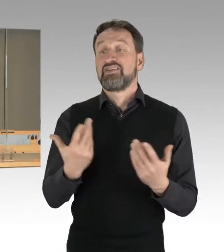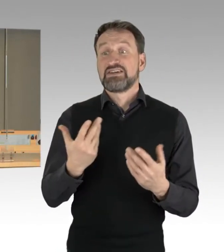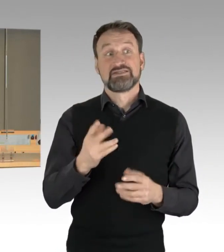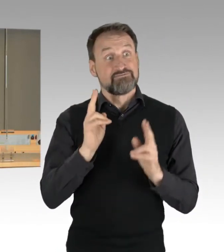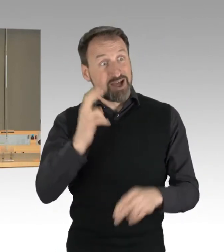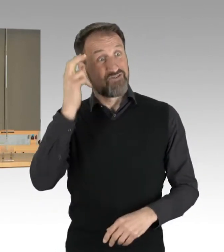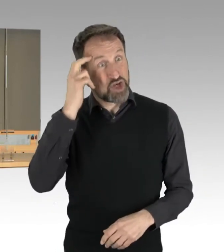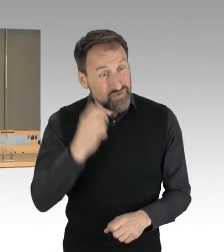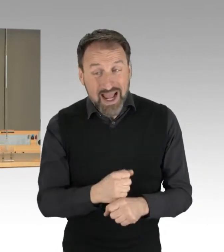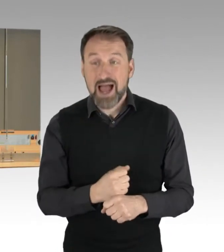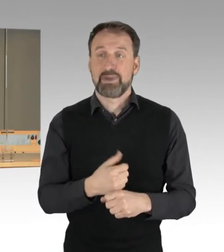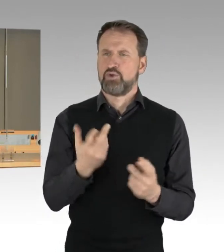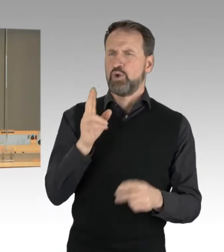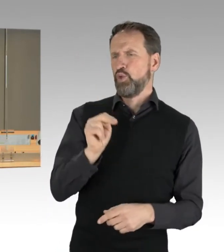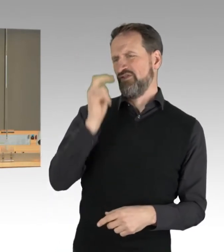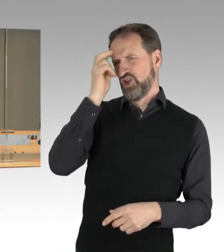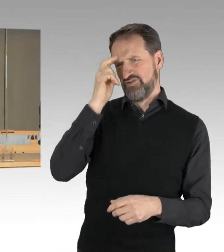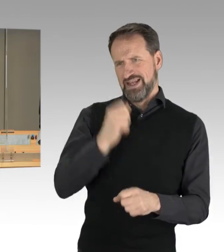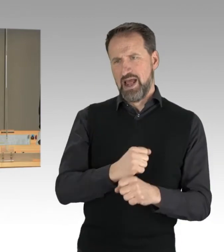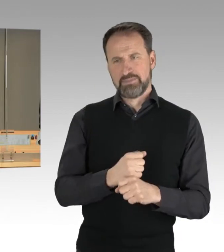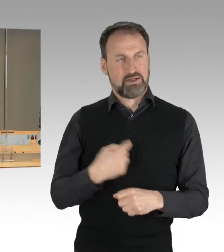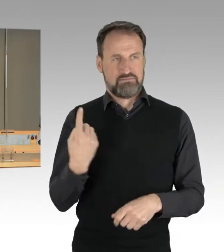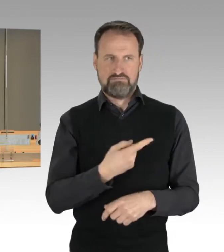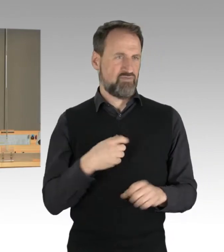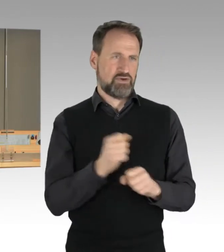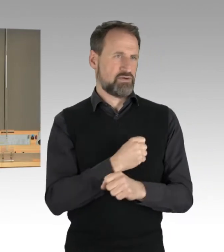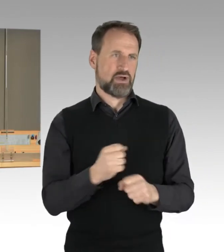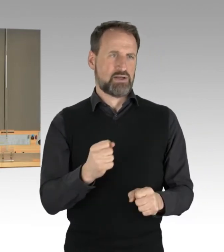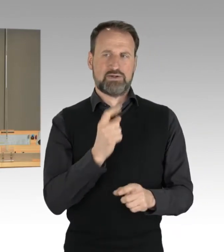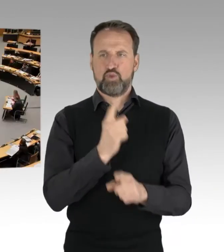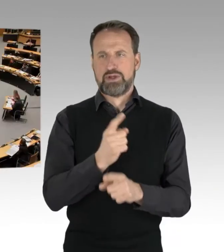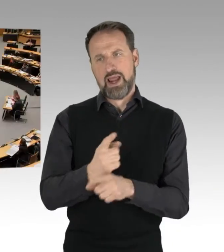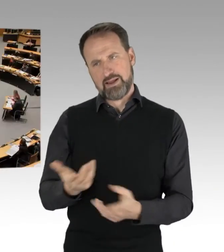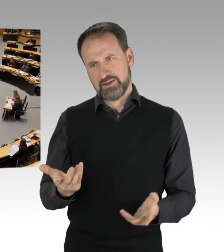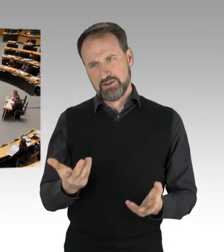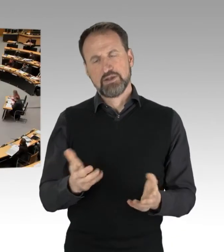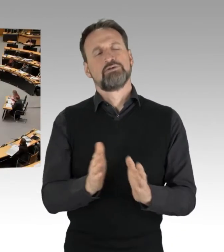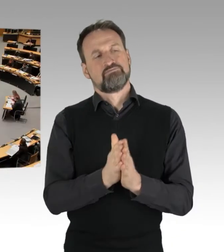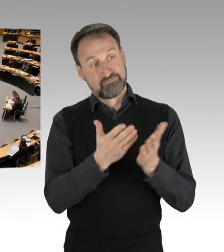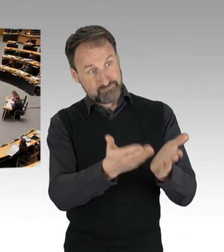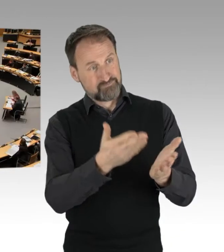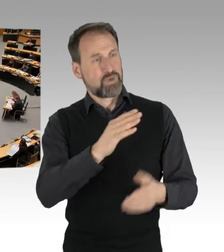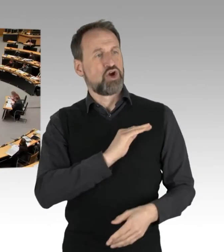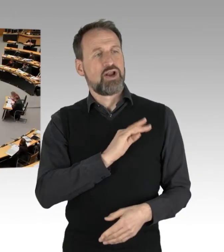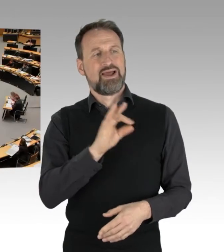haben wir hier nicht zu beurteilen. Dann hat der Kollege Franco die Gelegenheit zu erwidern. (Rednerwechsel) Vielen Dank,